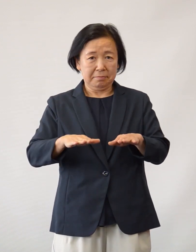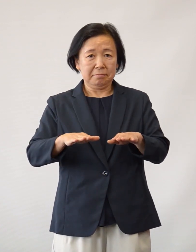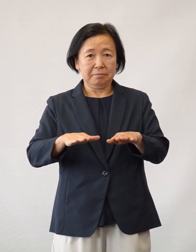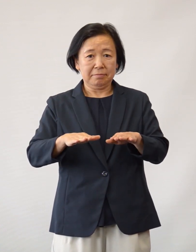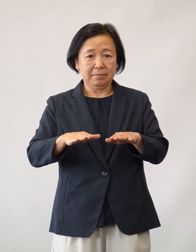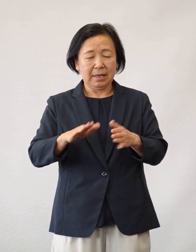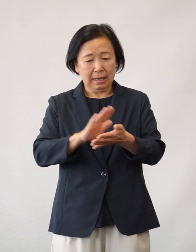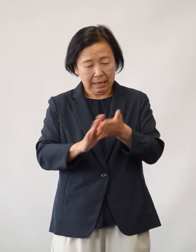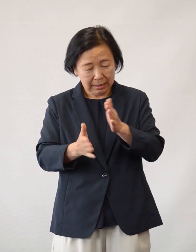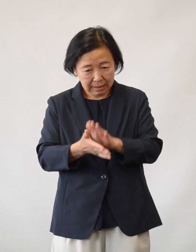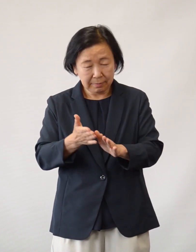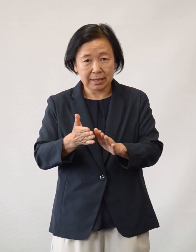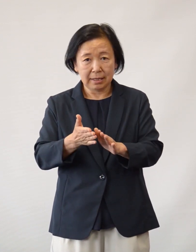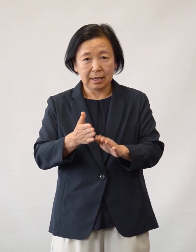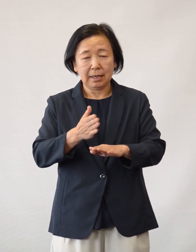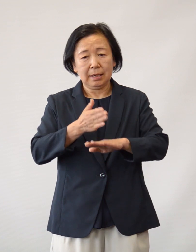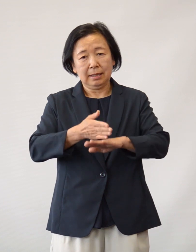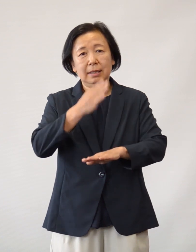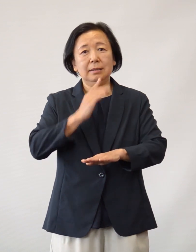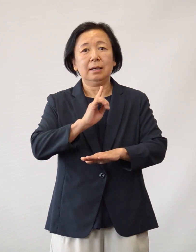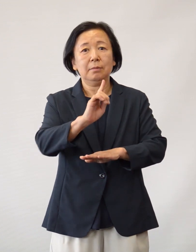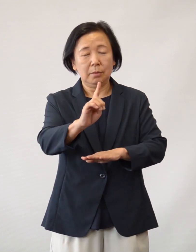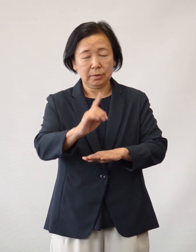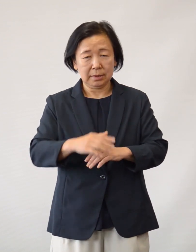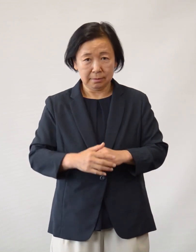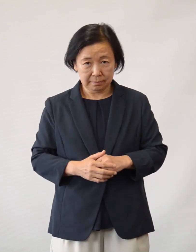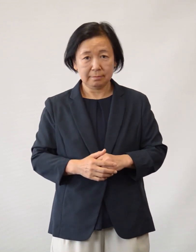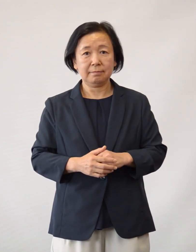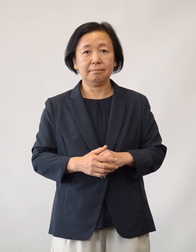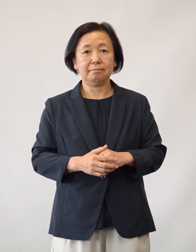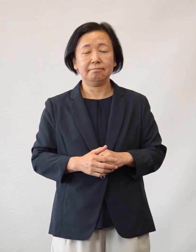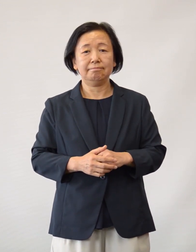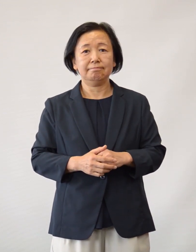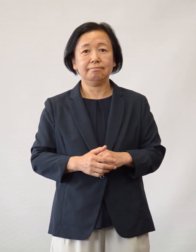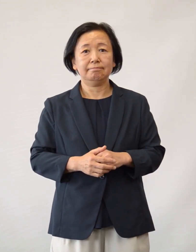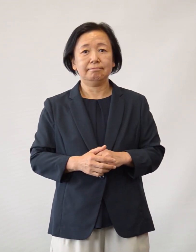この場をお借りして改めて御礼申し上げます